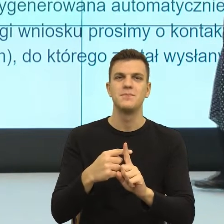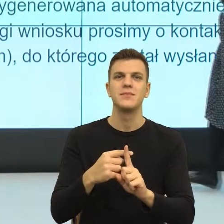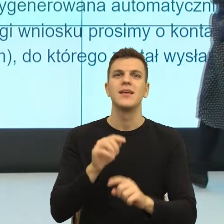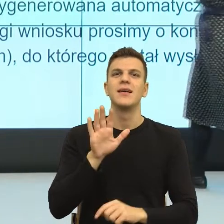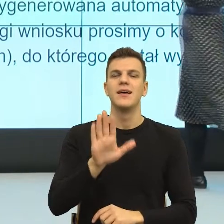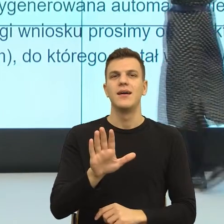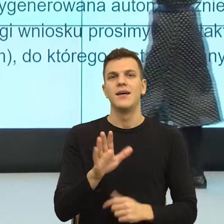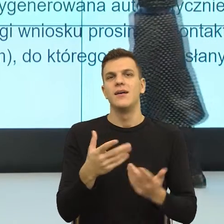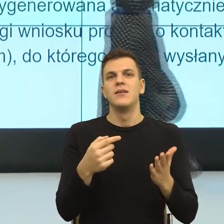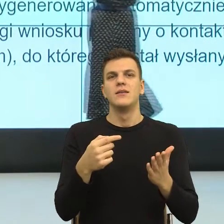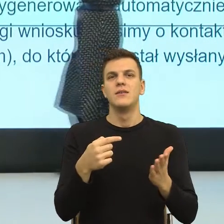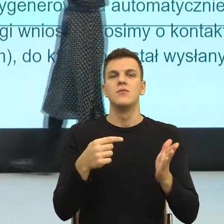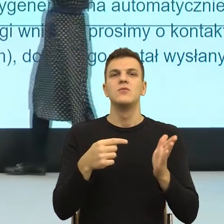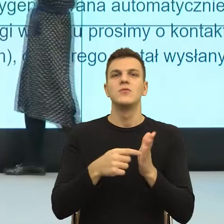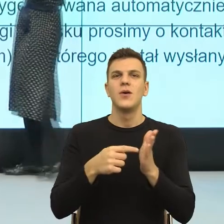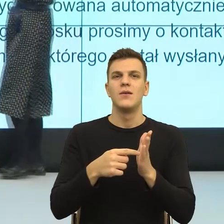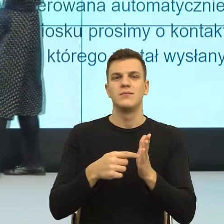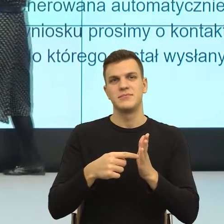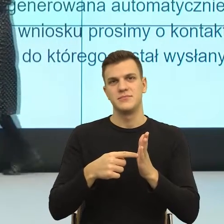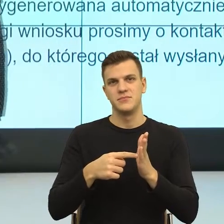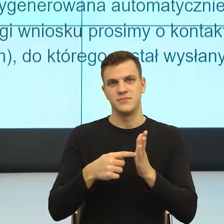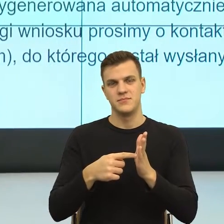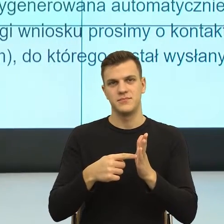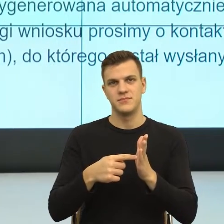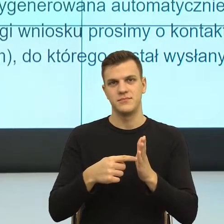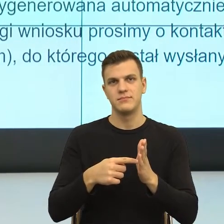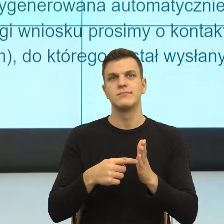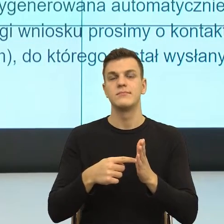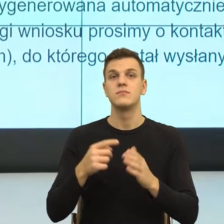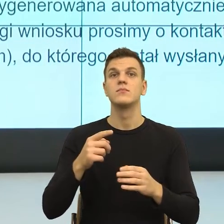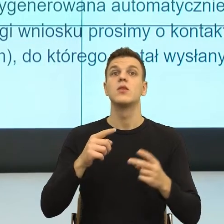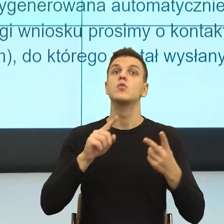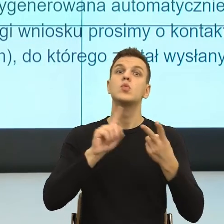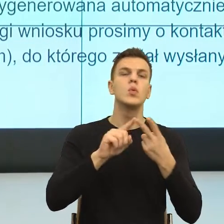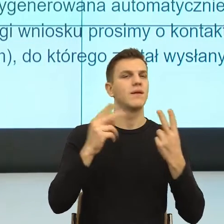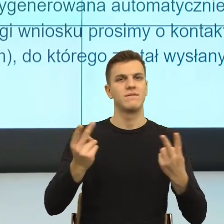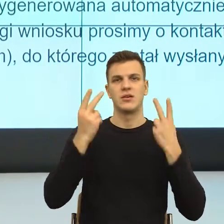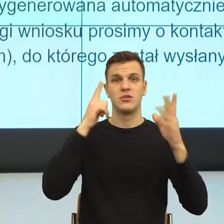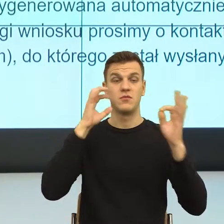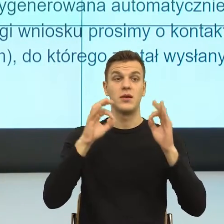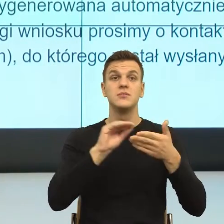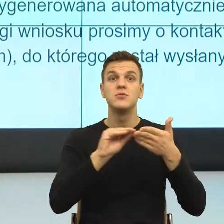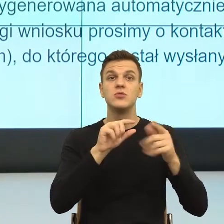Zobaczcie Państwo, to jest druga najważniejsza informacja. Czyli jeżeli jest wszystko ok, to już nic nie musisz robić.